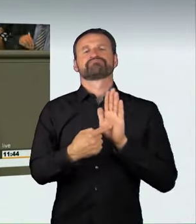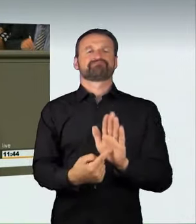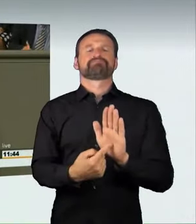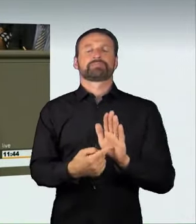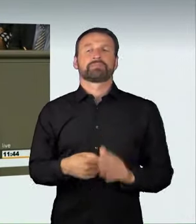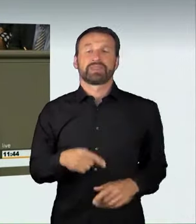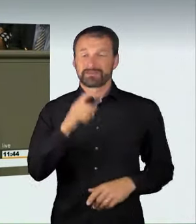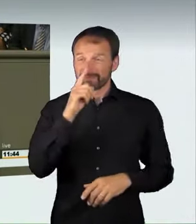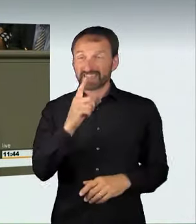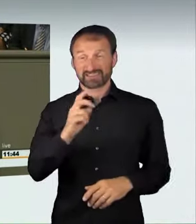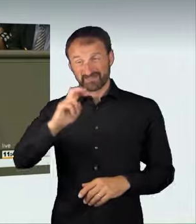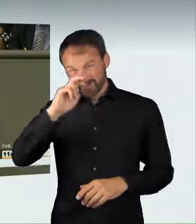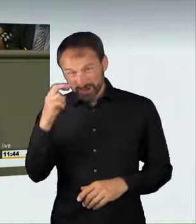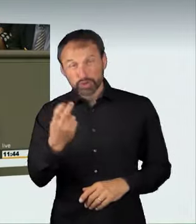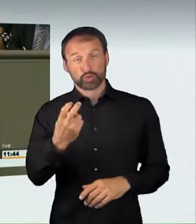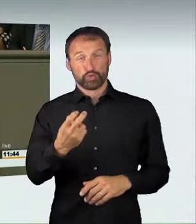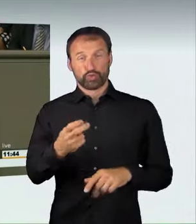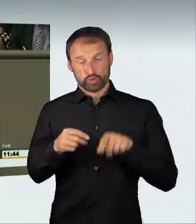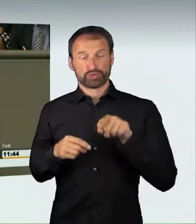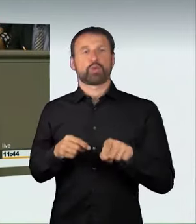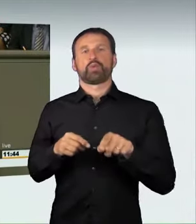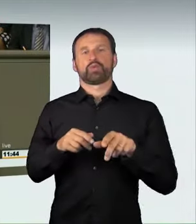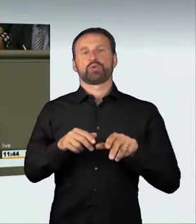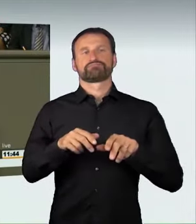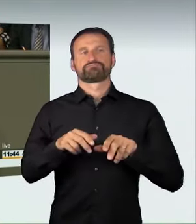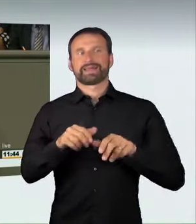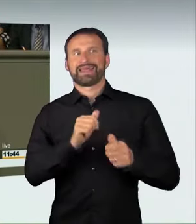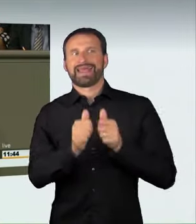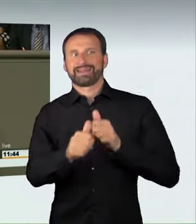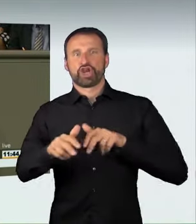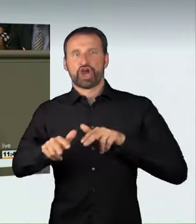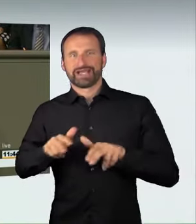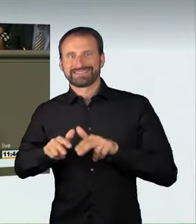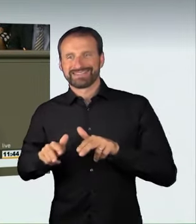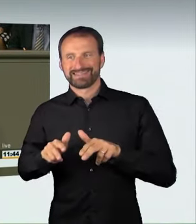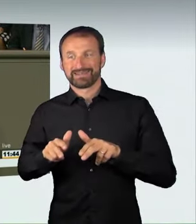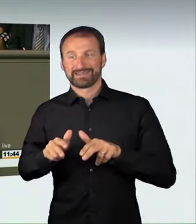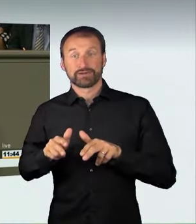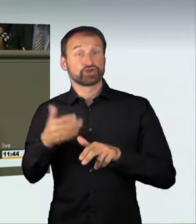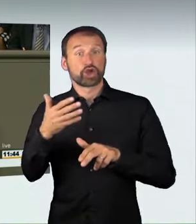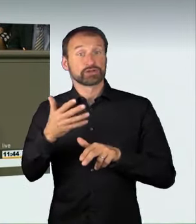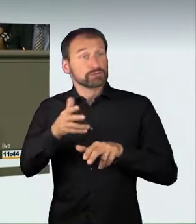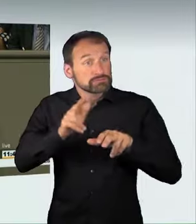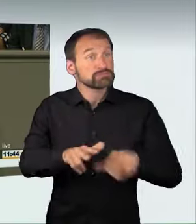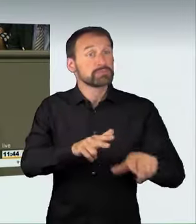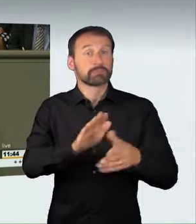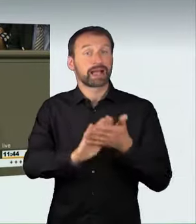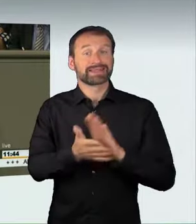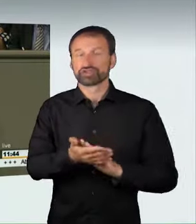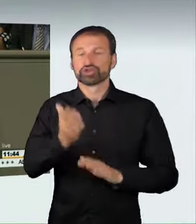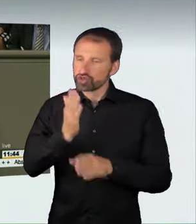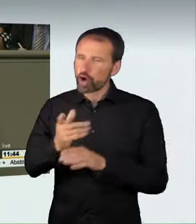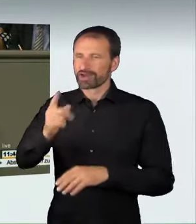eines Rennens unter Strafe. Das war nicht selbstverständlich.